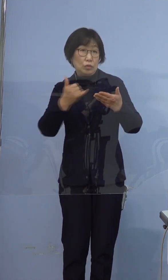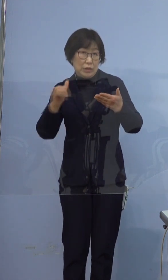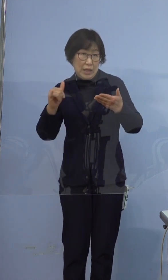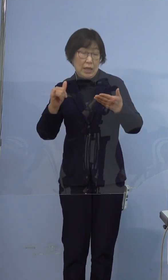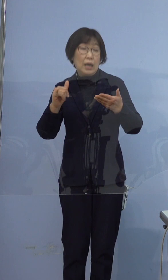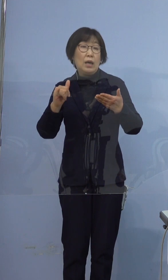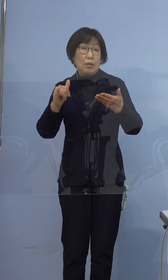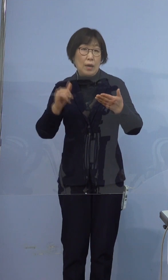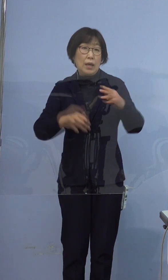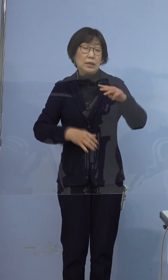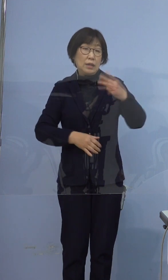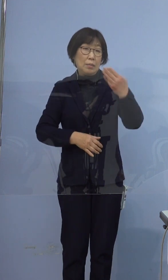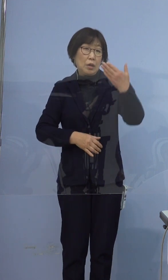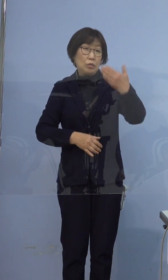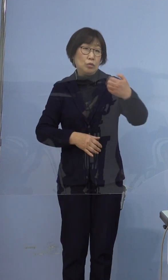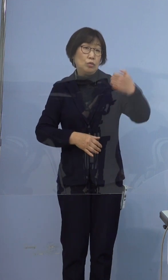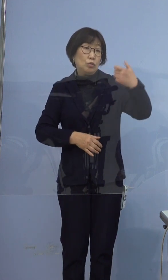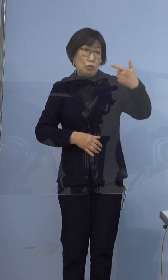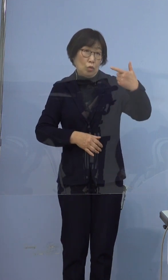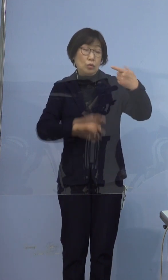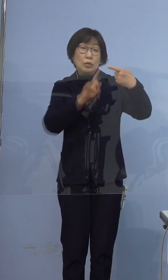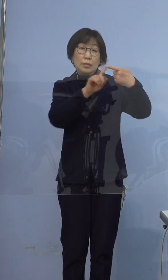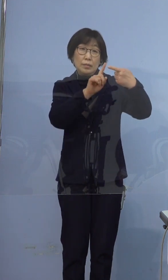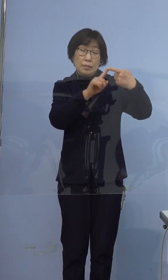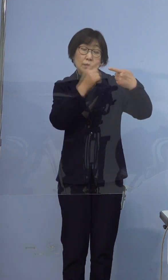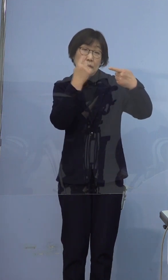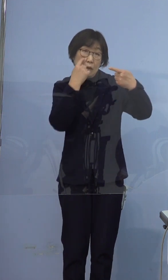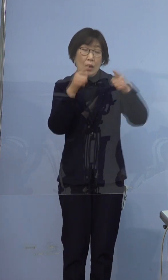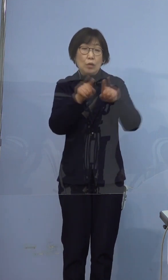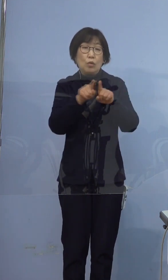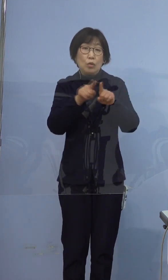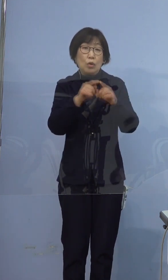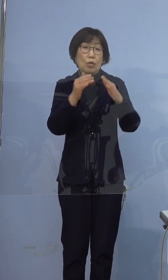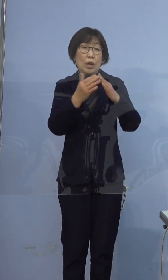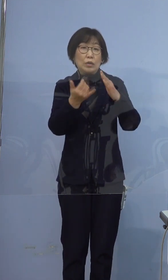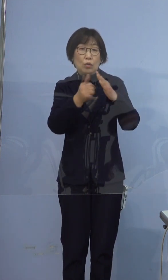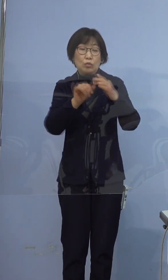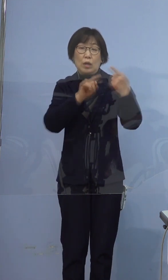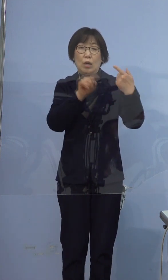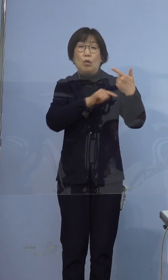396例目の方は同居のご家族6名となりますが